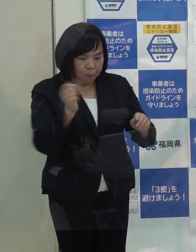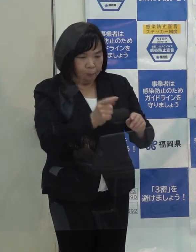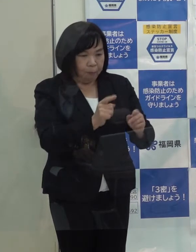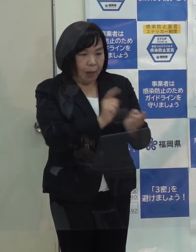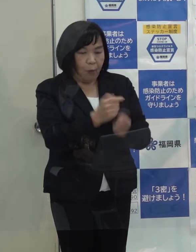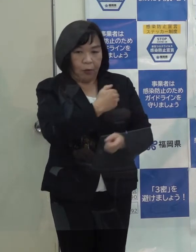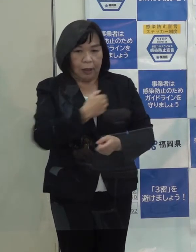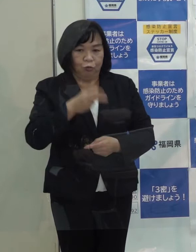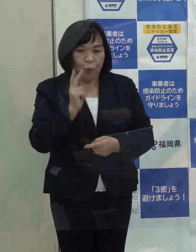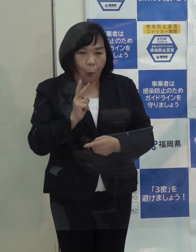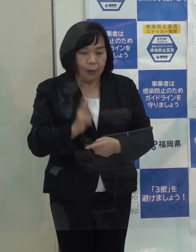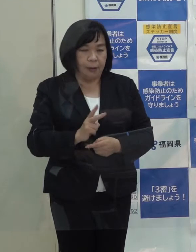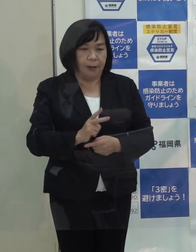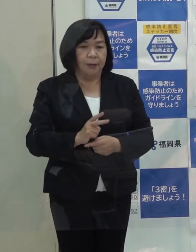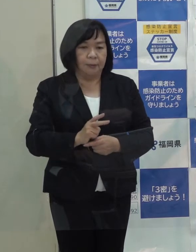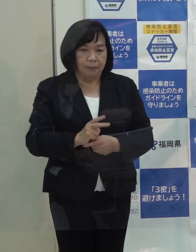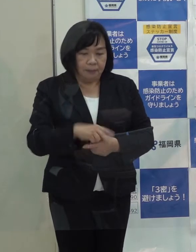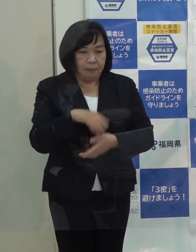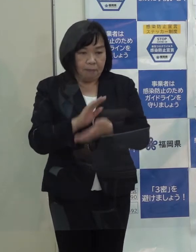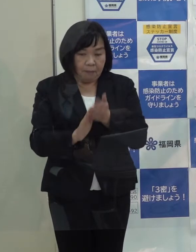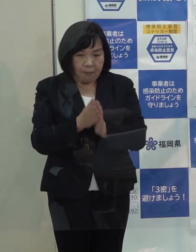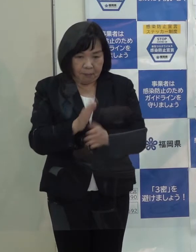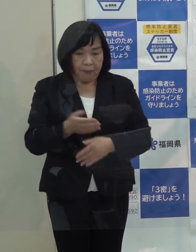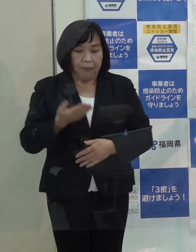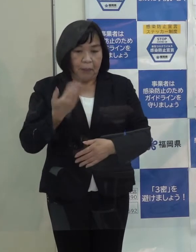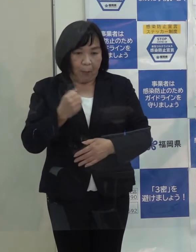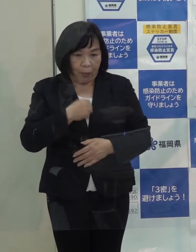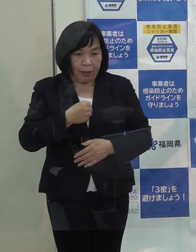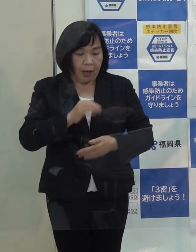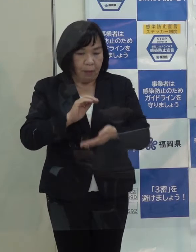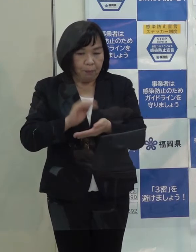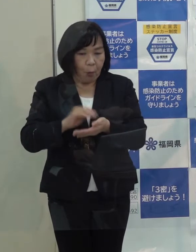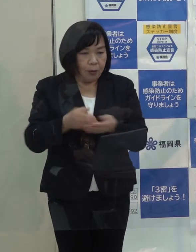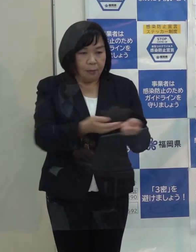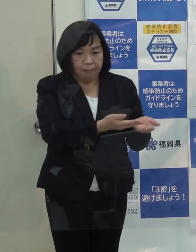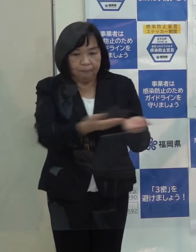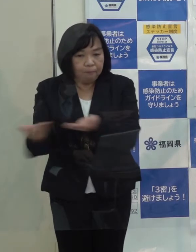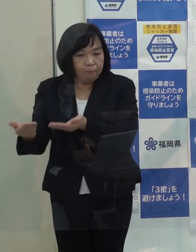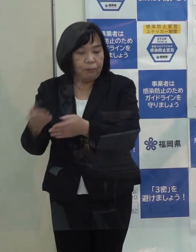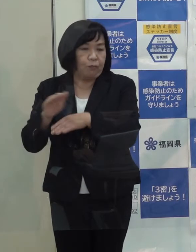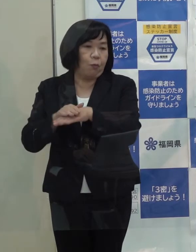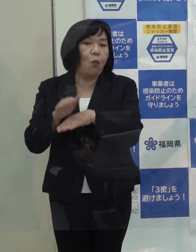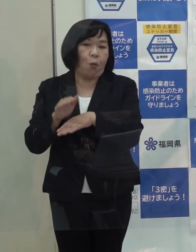場合によってはあらかじめ指定している病院に搬送することにしています